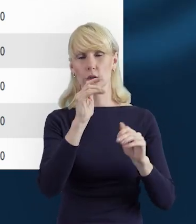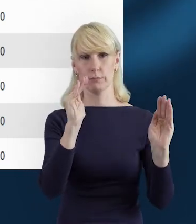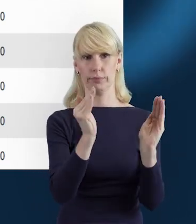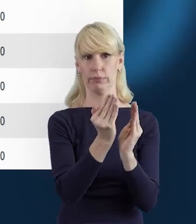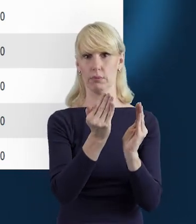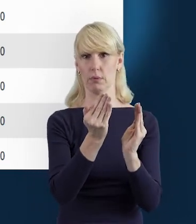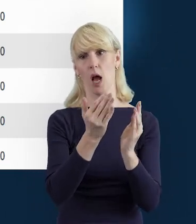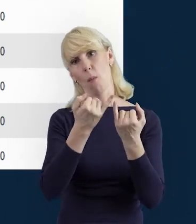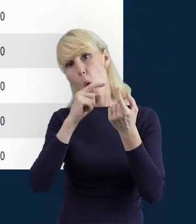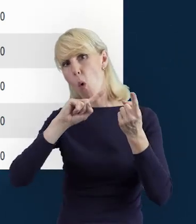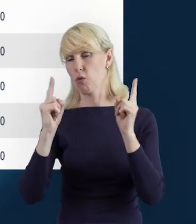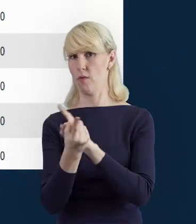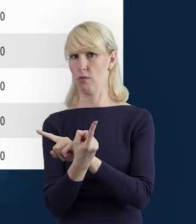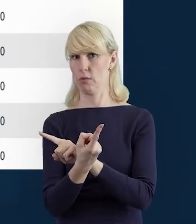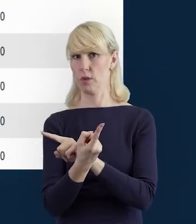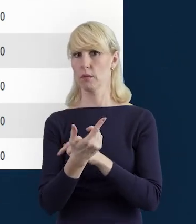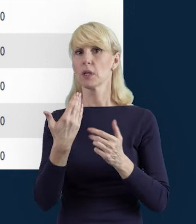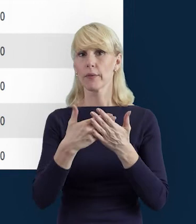Tak że tutaj zachowajmy czujność.